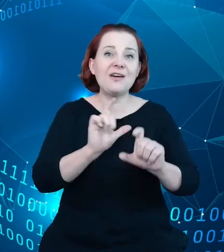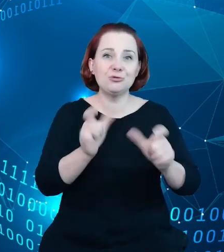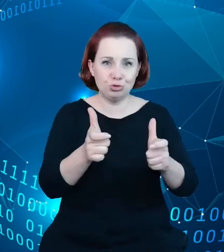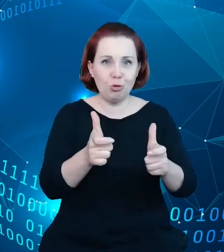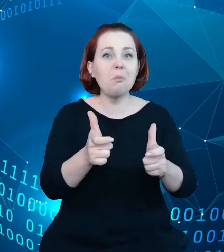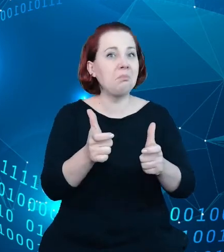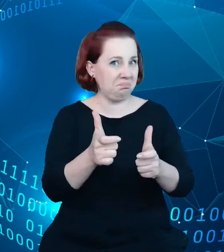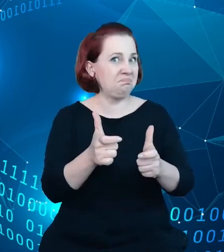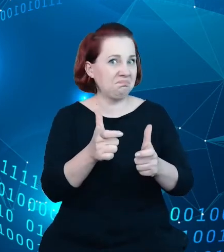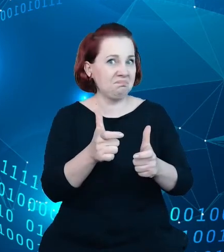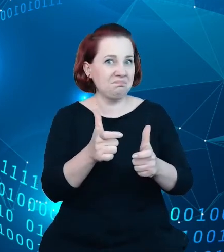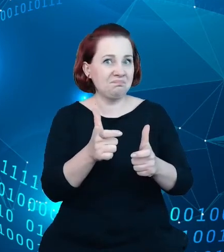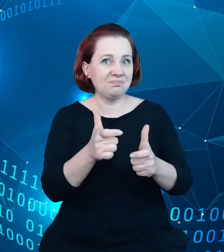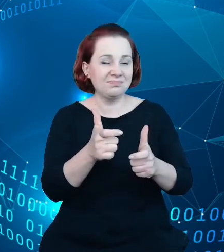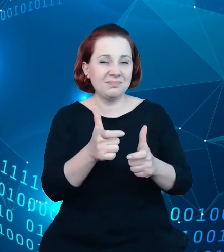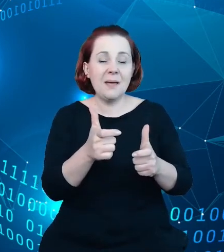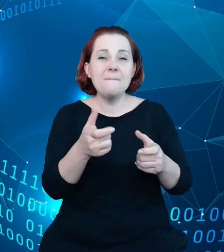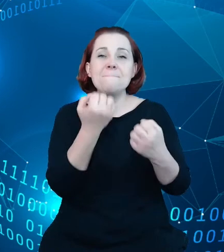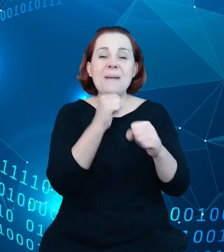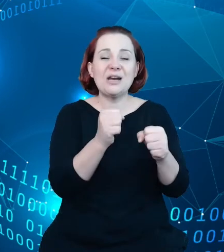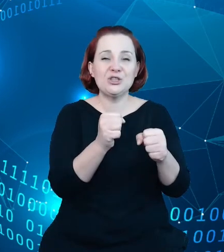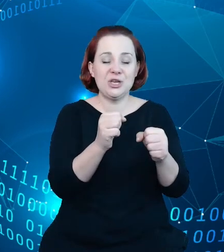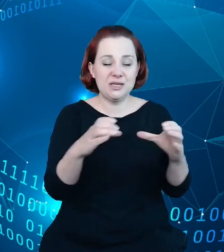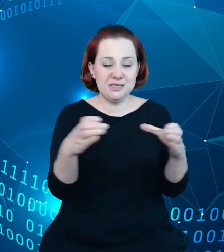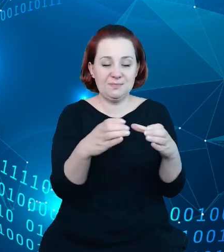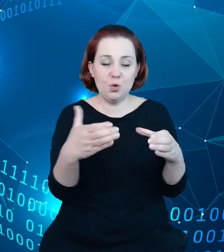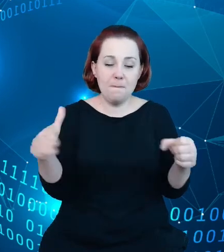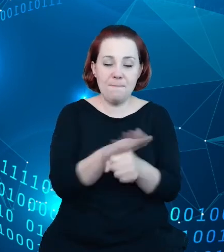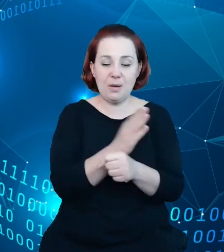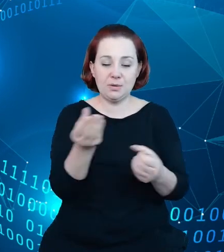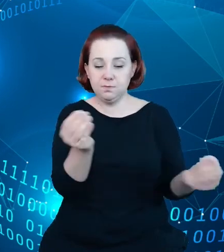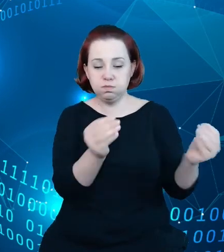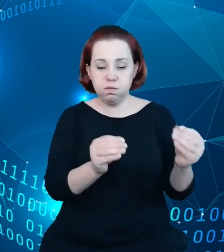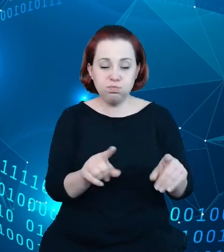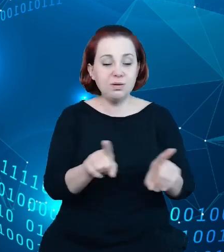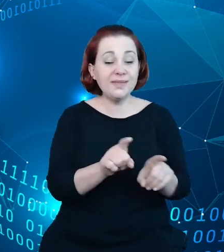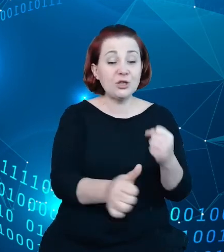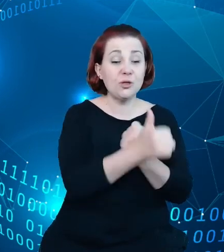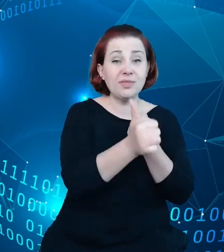kompletności zbioru oraz poprawa jakości samych danych gromadzonych w systemie.